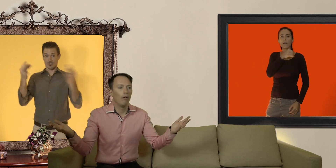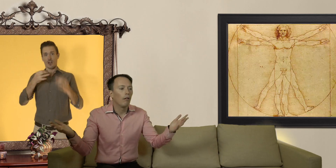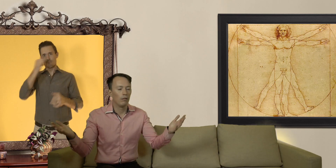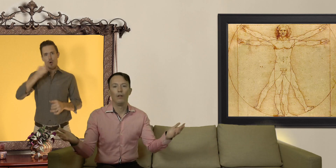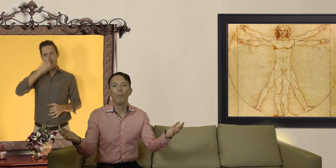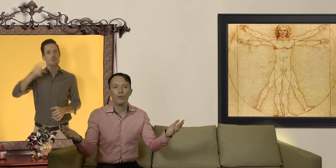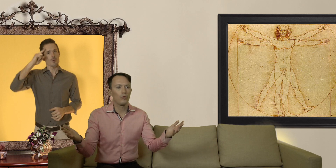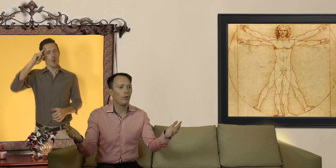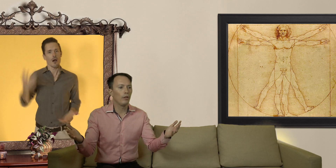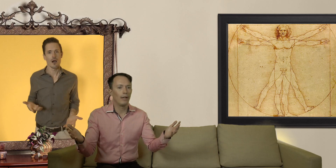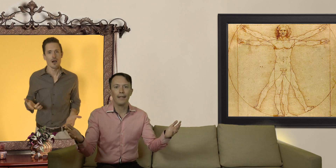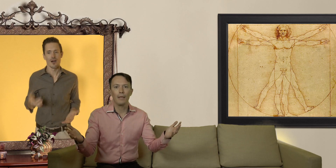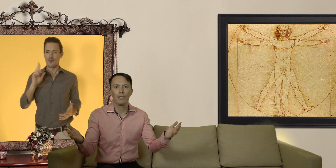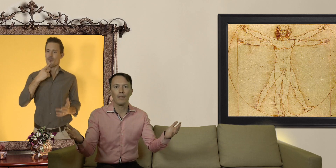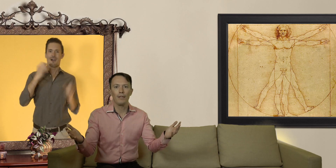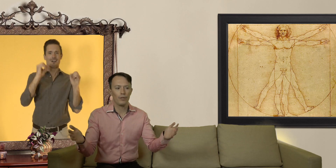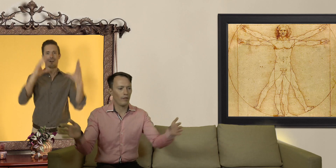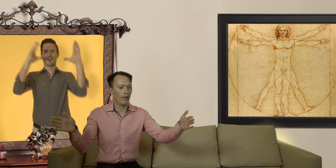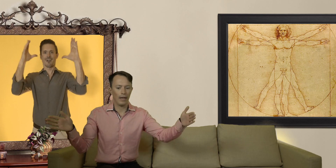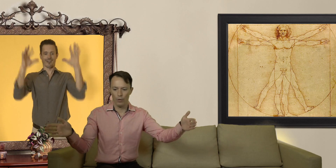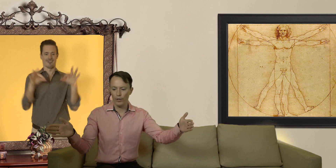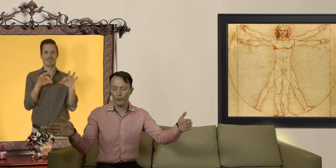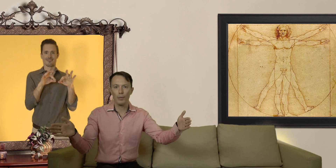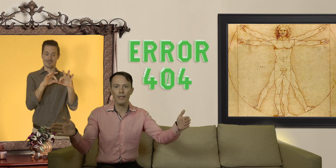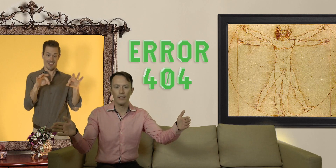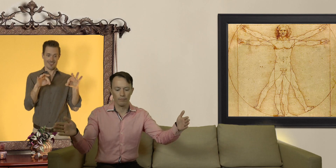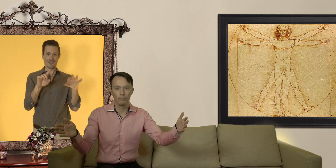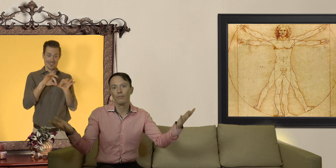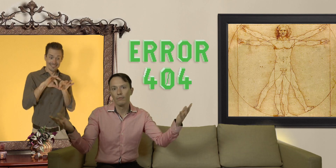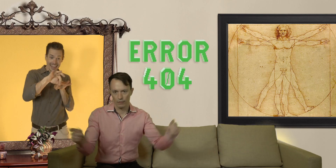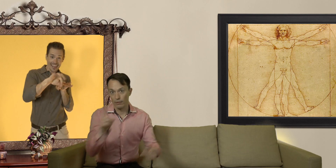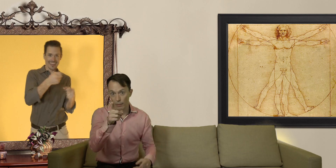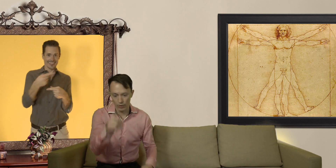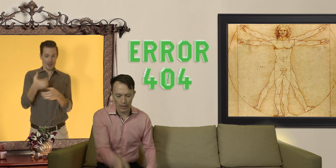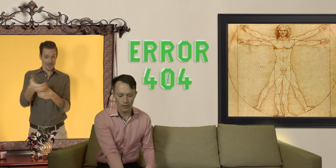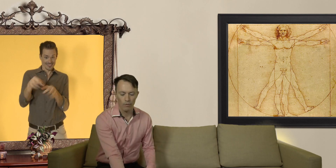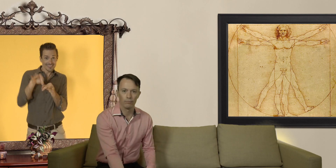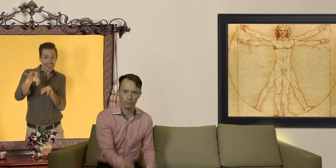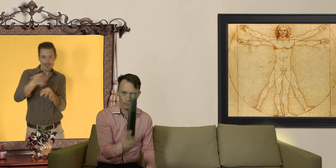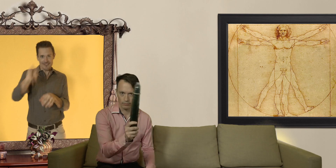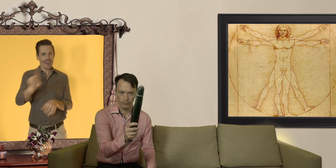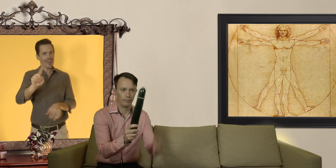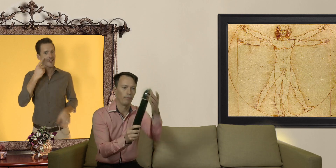parce qu'on pense toujours que la taille d'un préservatif se réfère à la longueur du pénis... démonstration !